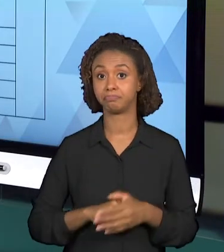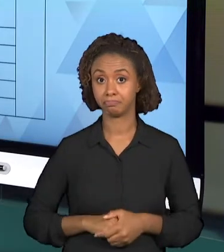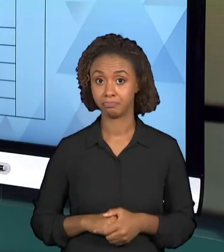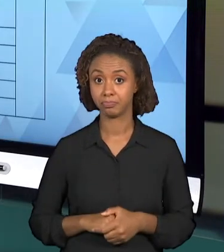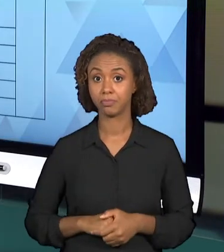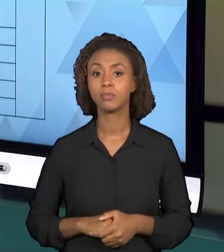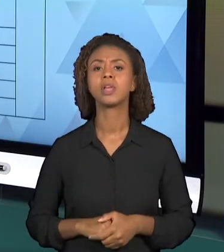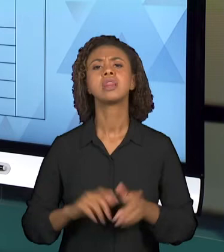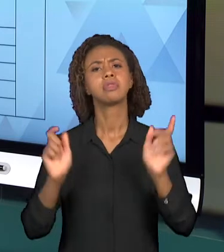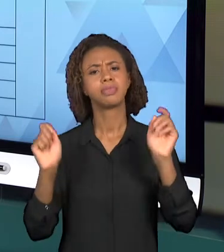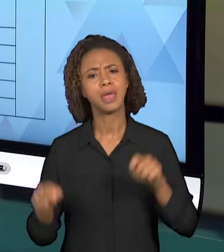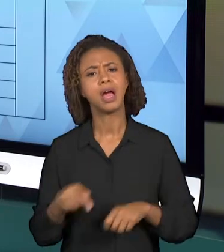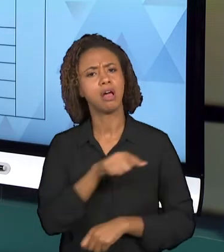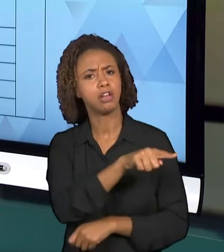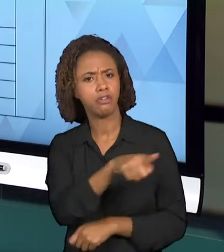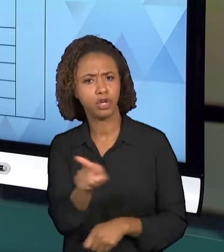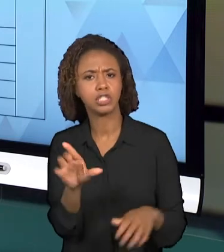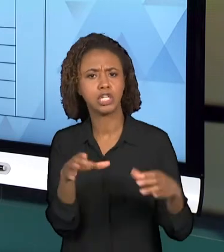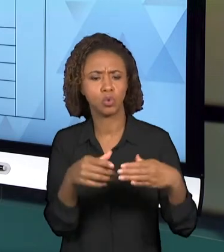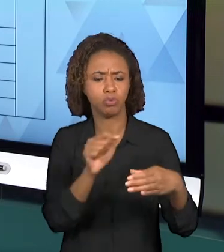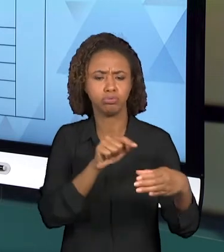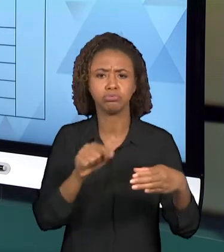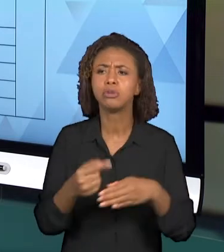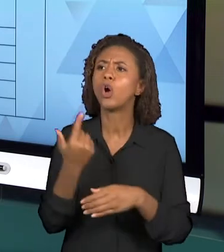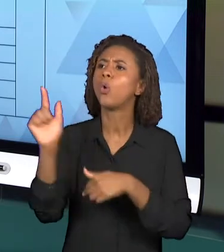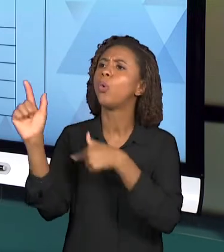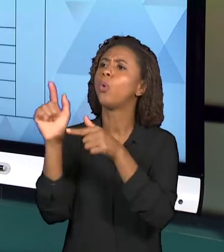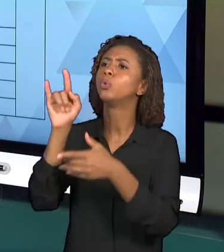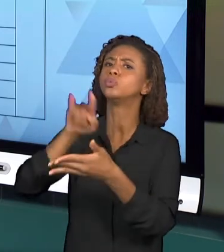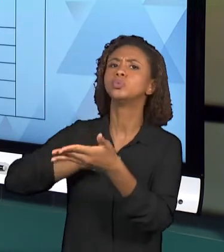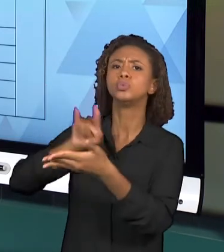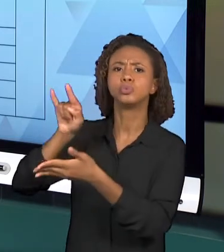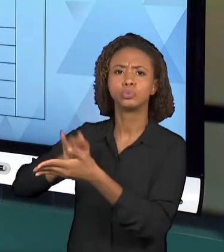ASSUNTO, PODEM PESQUISAR OUTRAS INVESTIGAÇÕES,